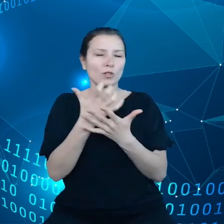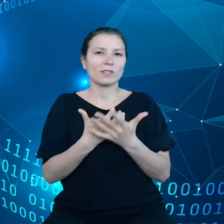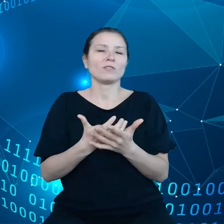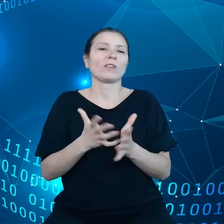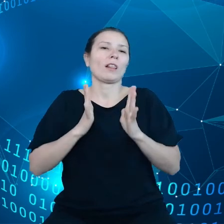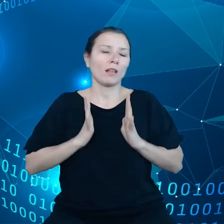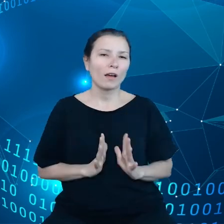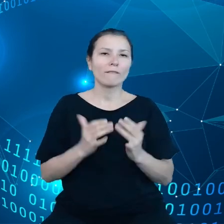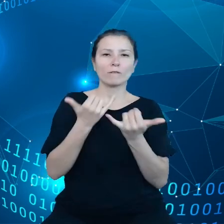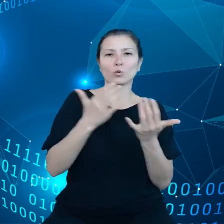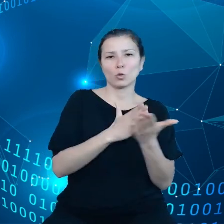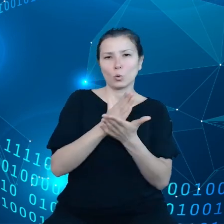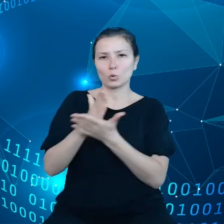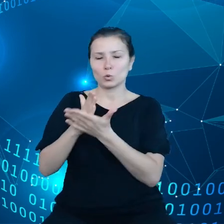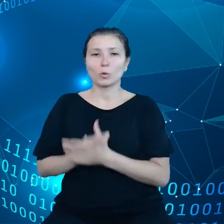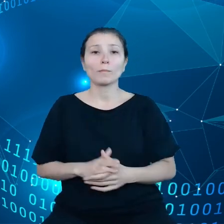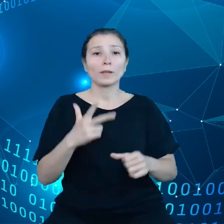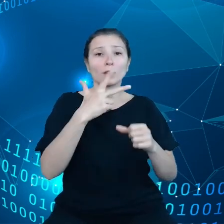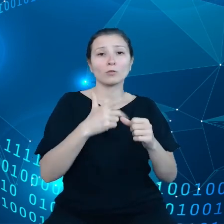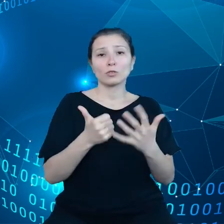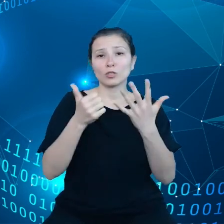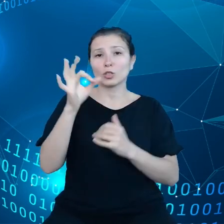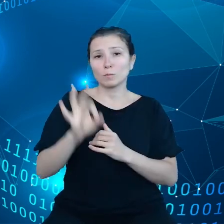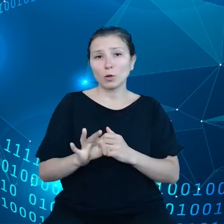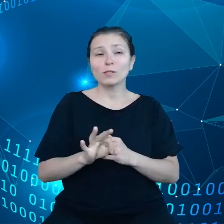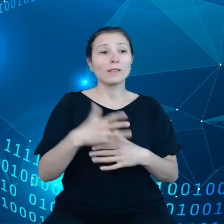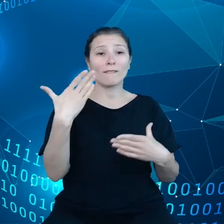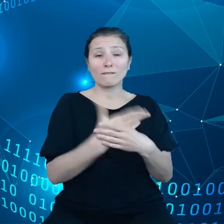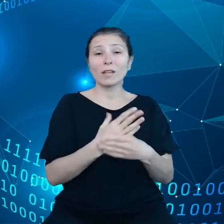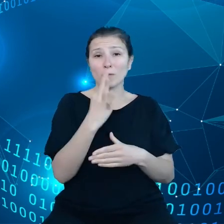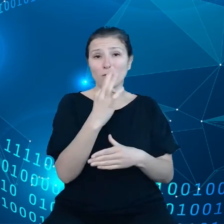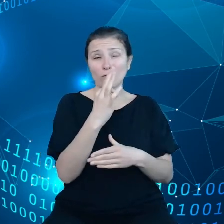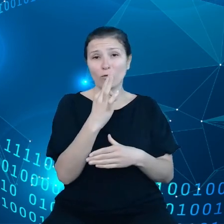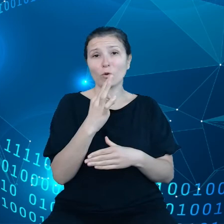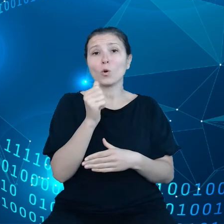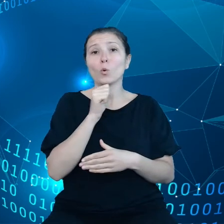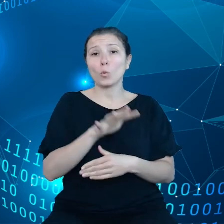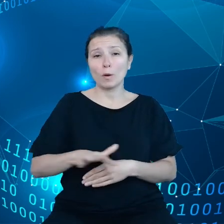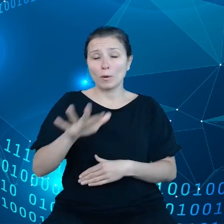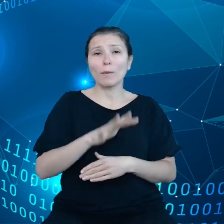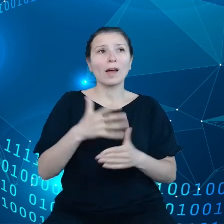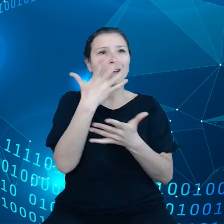36% przedsiębiorstw europejskich korzysta z usług chmurowych, tylko tyle.